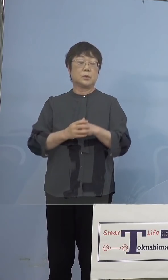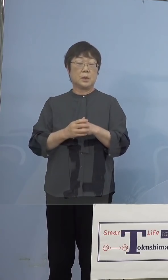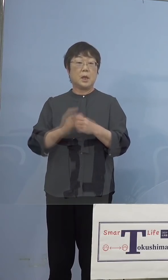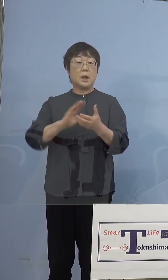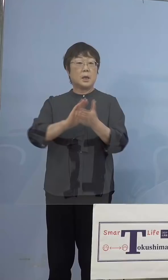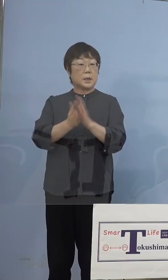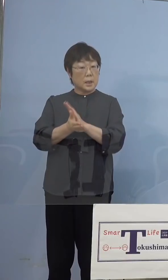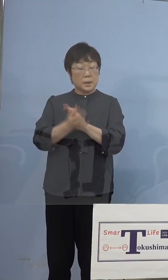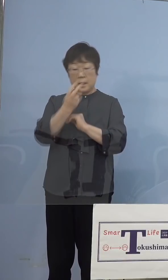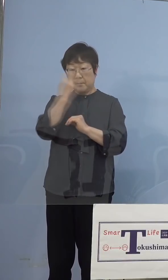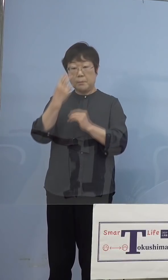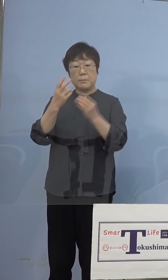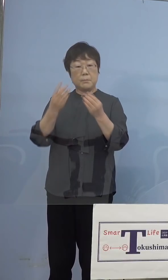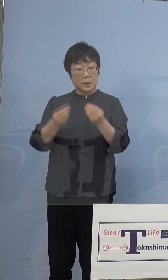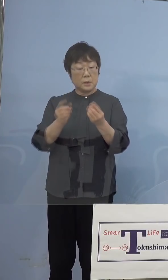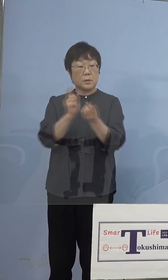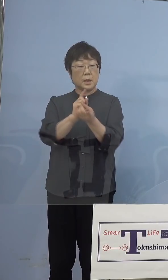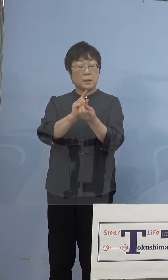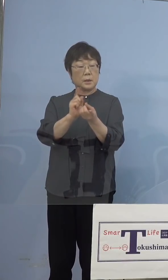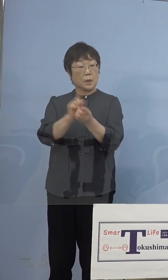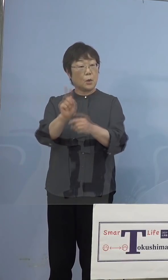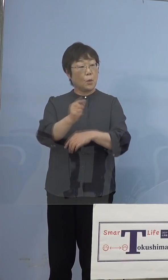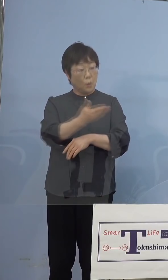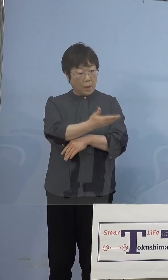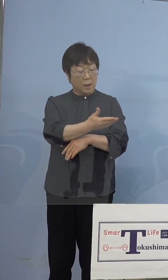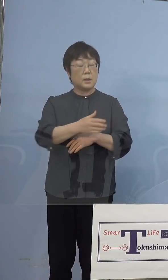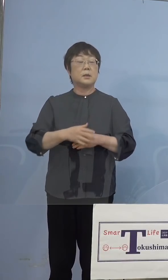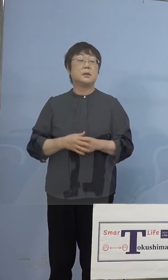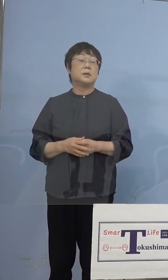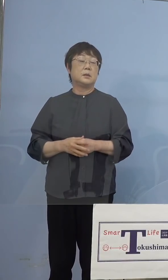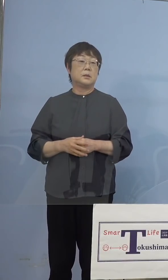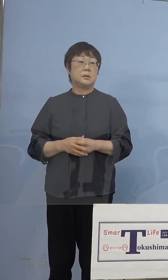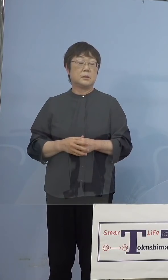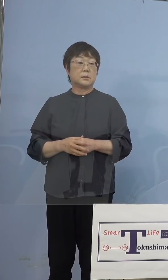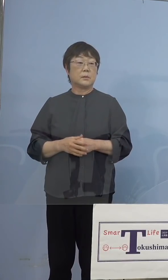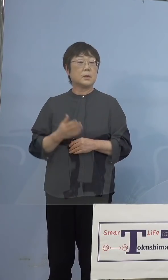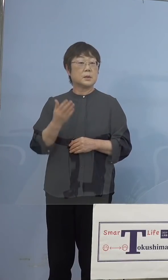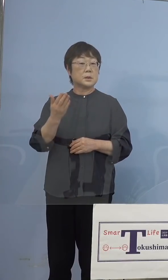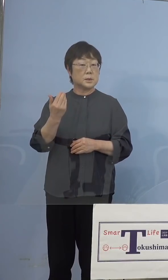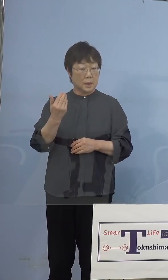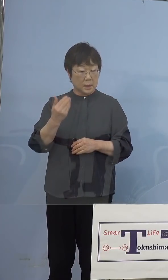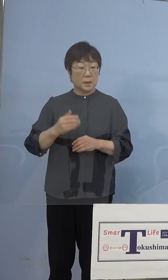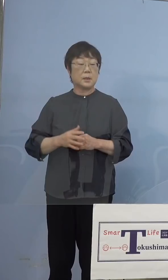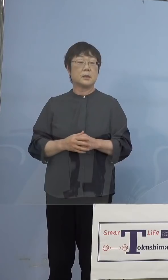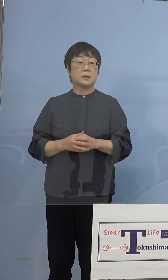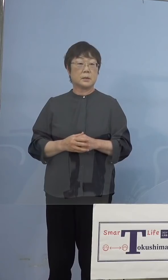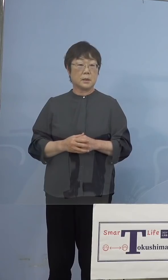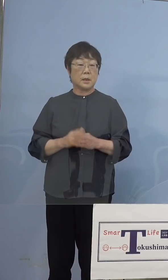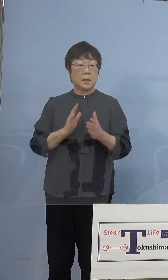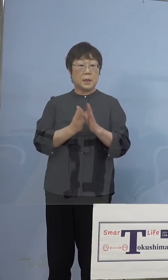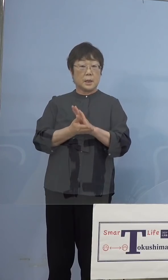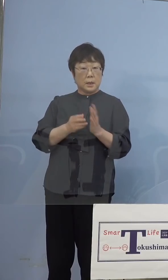県の対応についてお願いします （知事） はい、前回初めて我々の方でこの